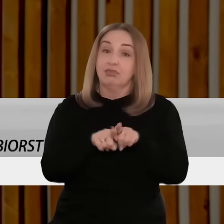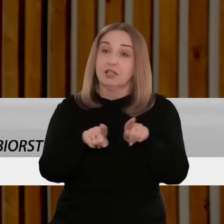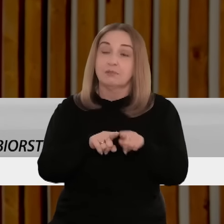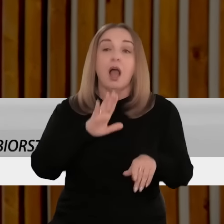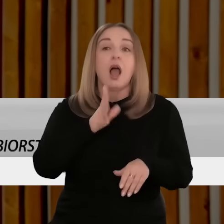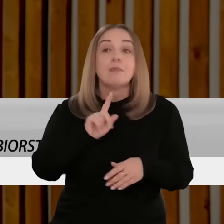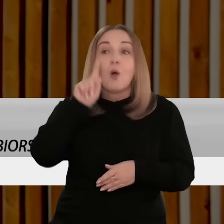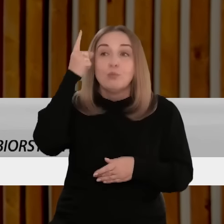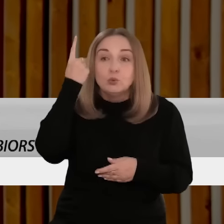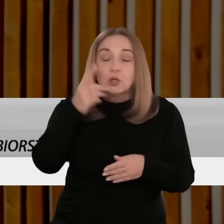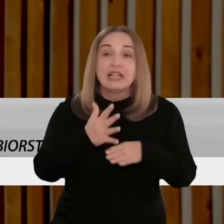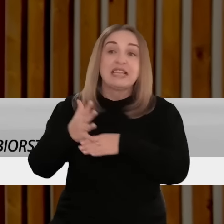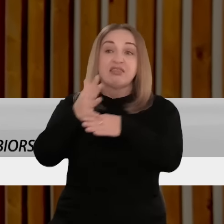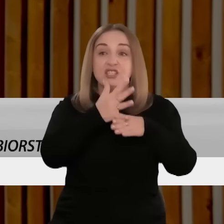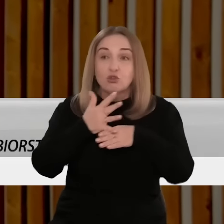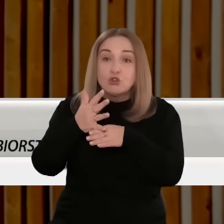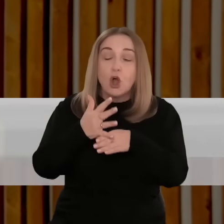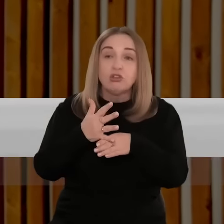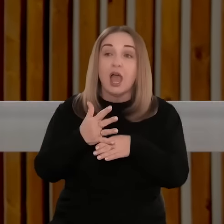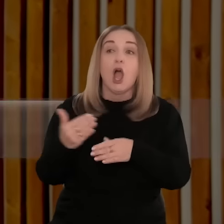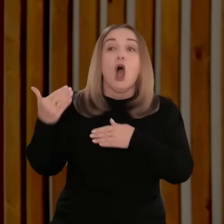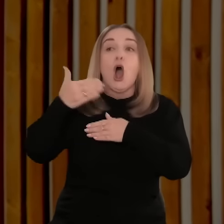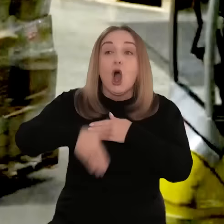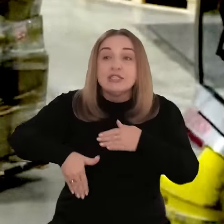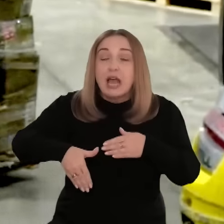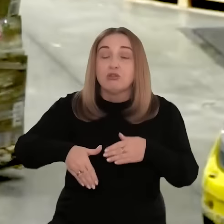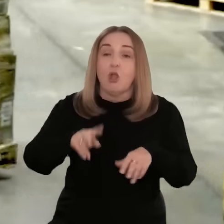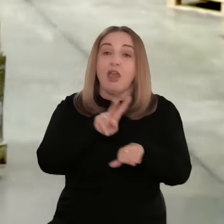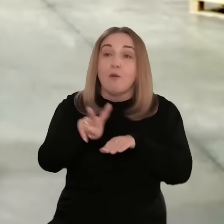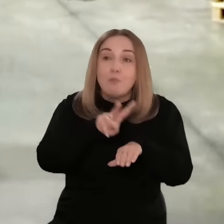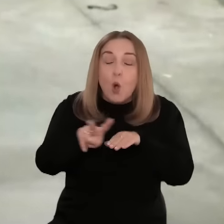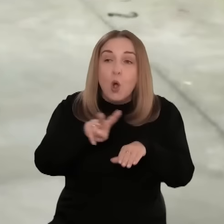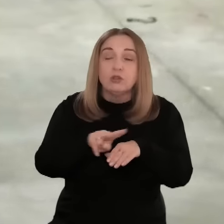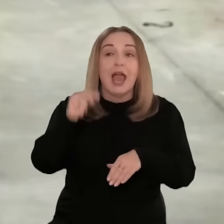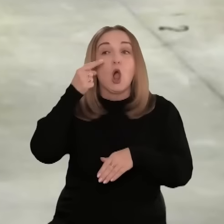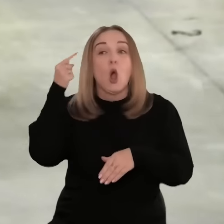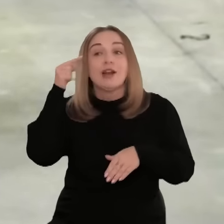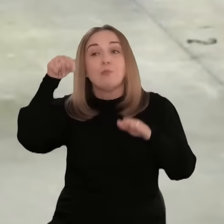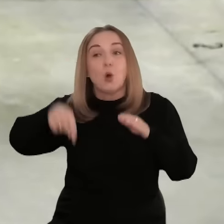Mamy też kierunki jak Ameryka Północna, szczególnie USA, Japonia, Korea Południowa.